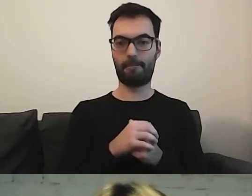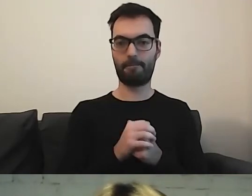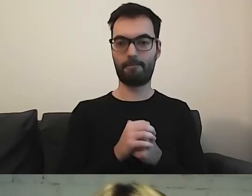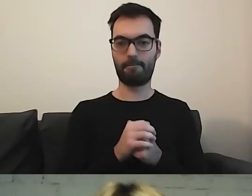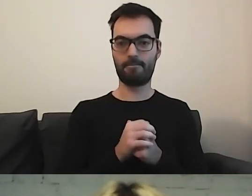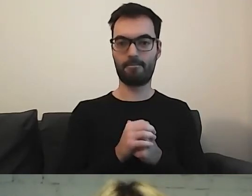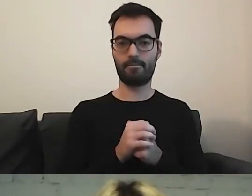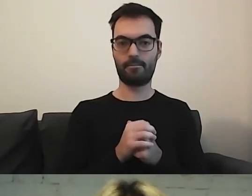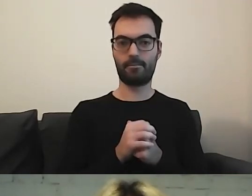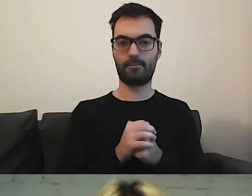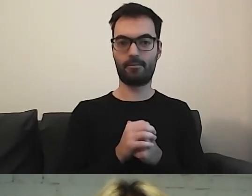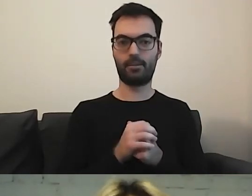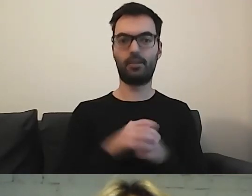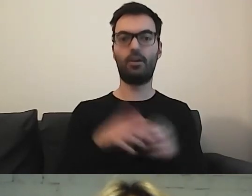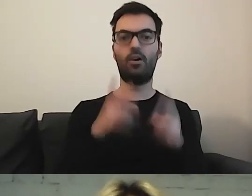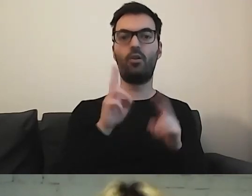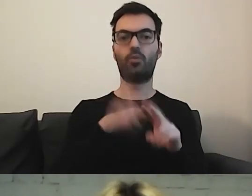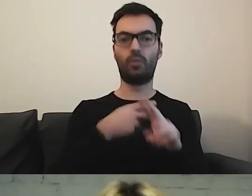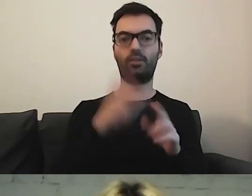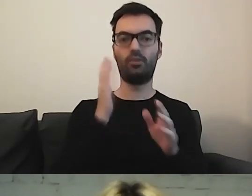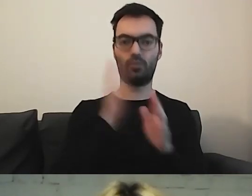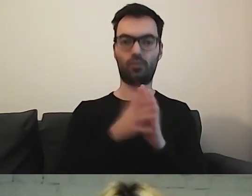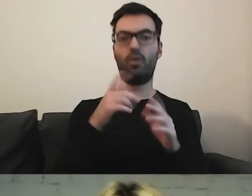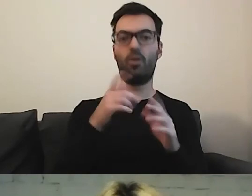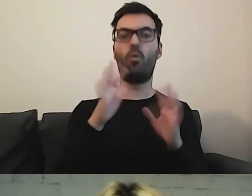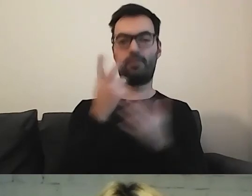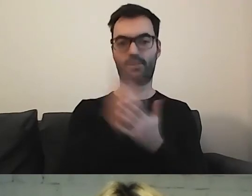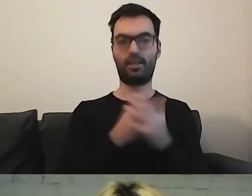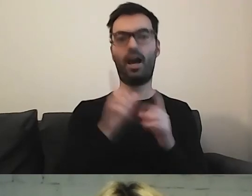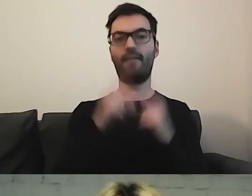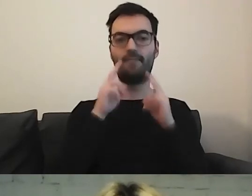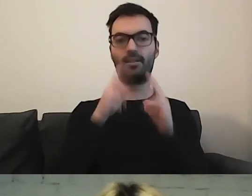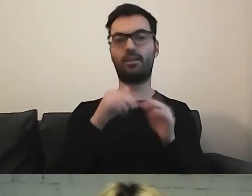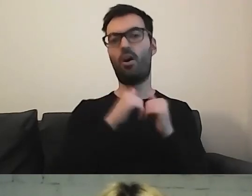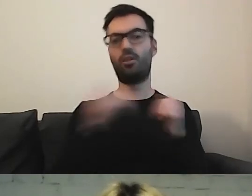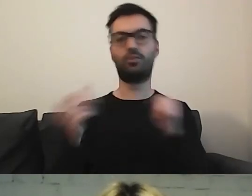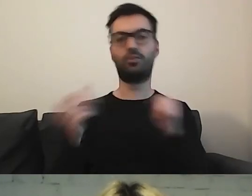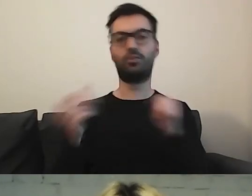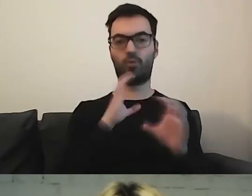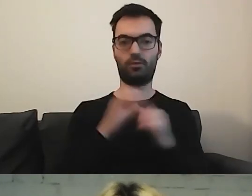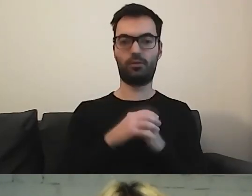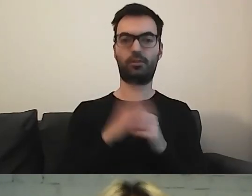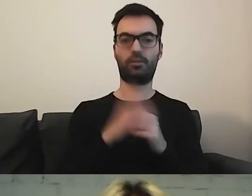Dosłowne tłumaczenie to rzeczywiście „łatwy do czytania”, jednak w rzeczywistości to odrębny sposób komunikacji, częściowo wizualny.